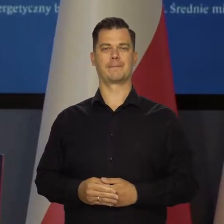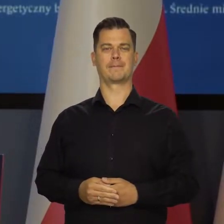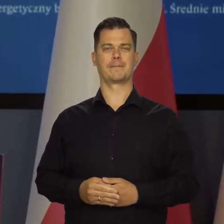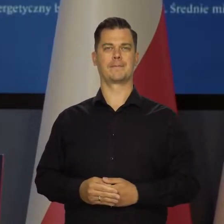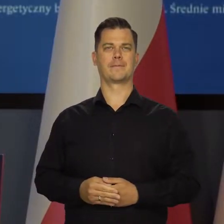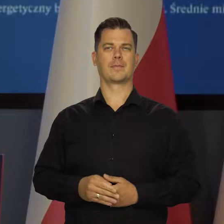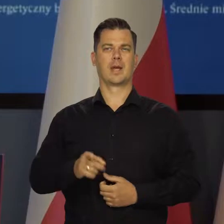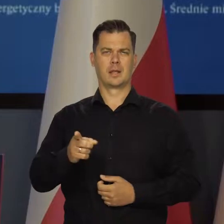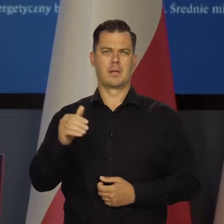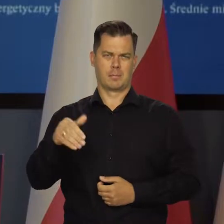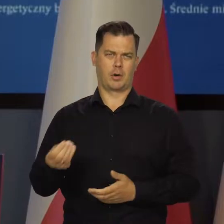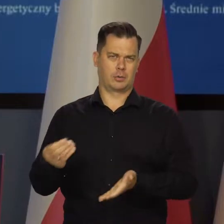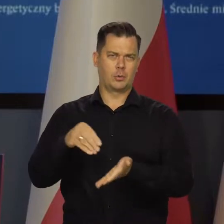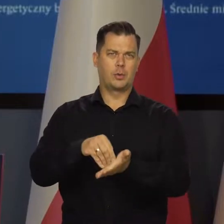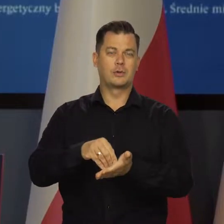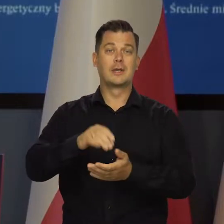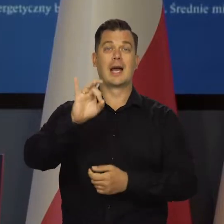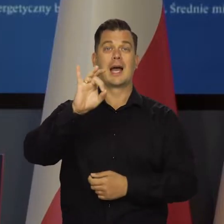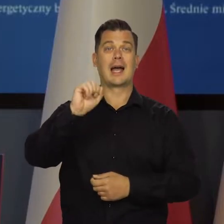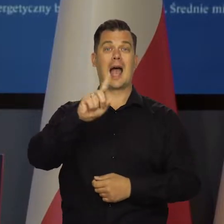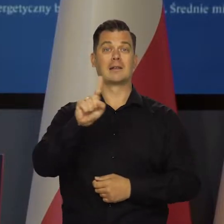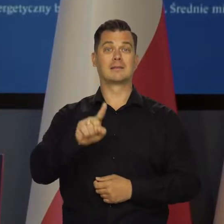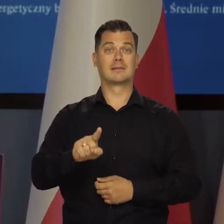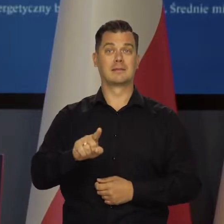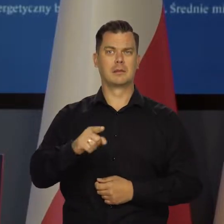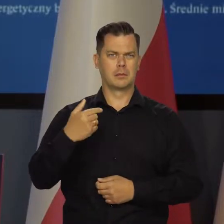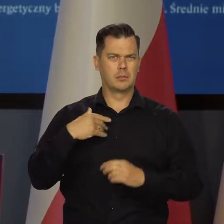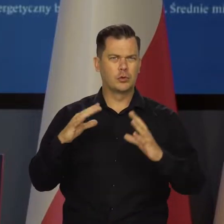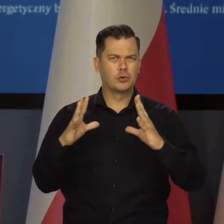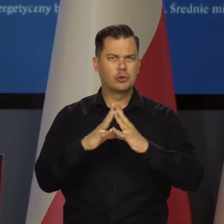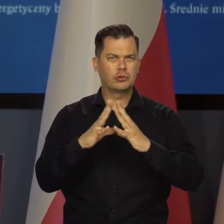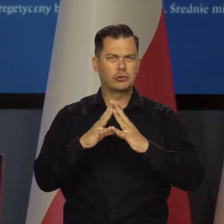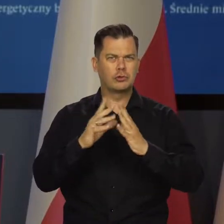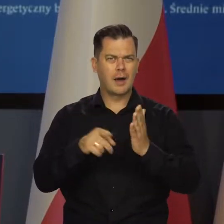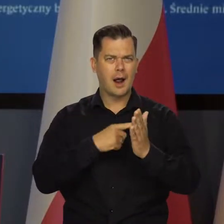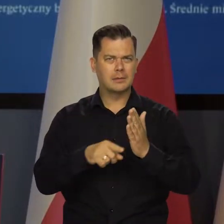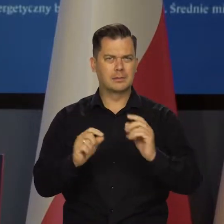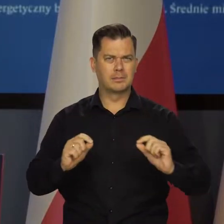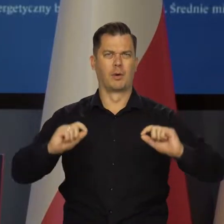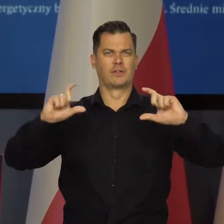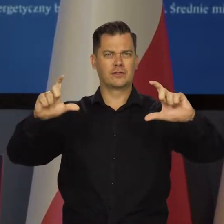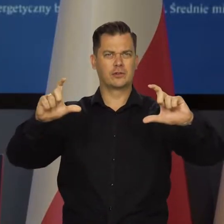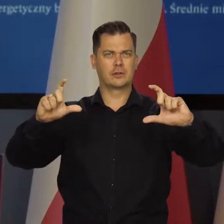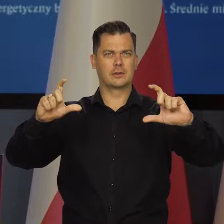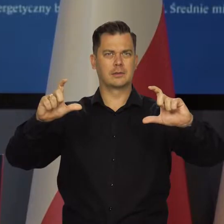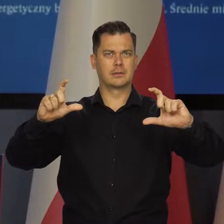Wystarczy sobie jeszcze dodać, że ceny gazu były dziesięciokrotnie wyższe w sierpniu, niż przed pandemią.